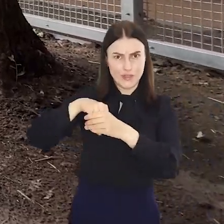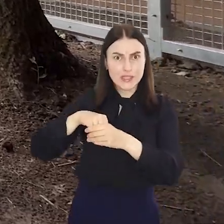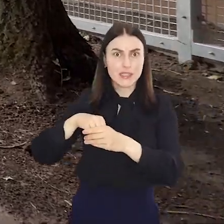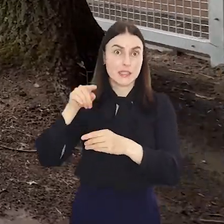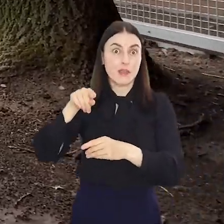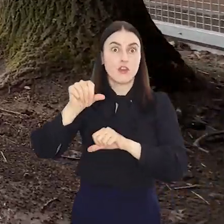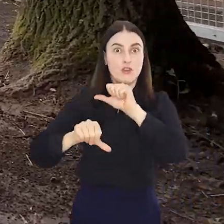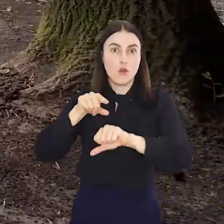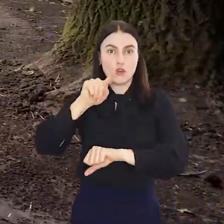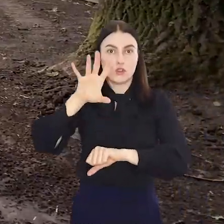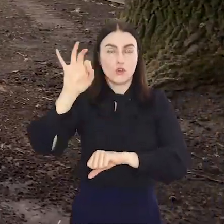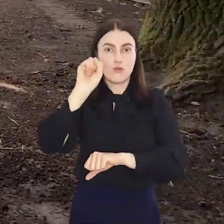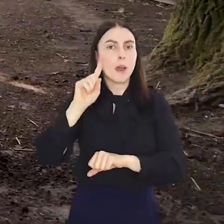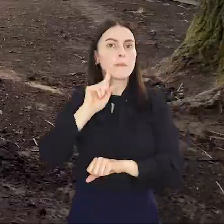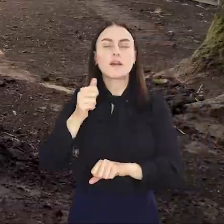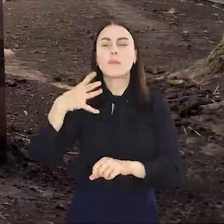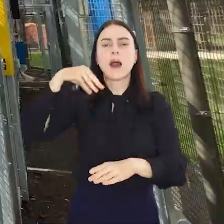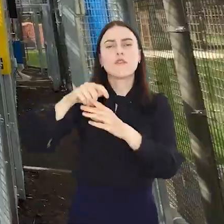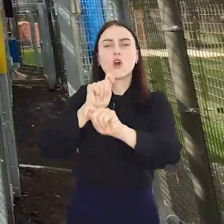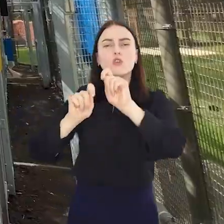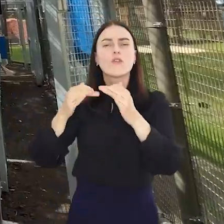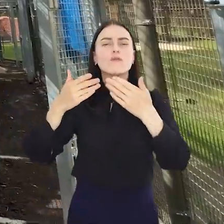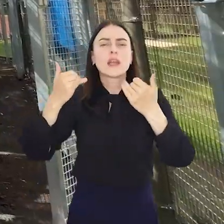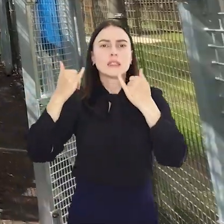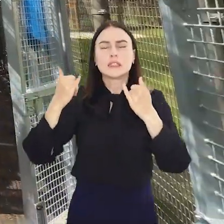Będzie to pawilon o wyjątkowych parametrach z wykorzystaniem wielu